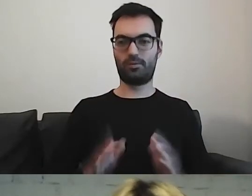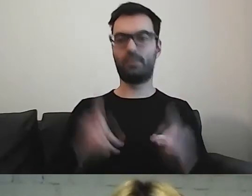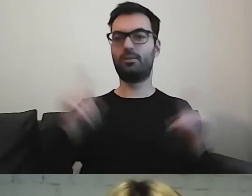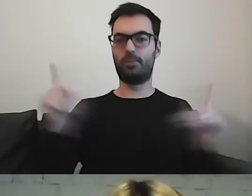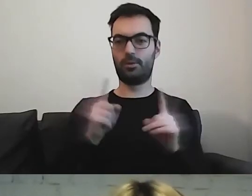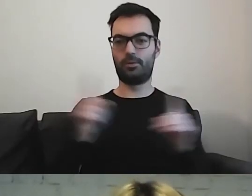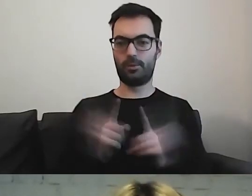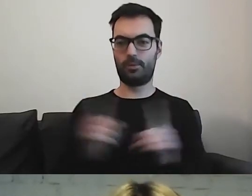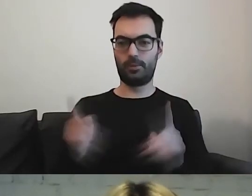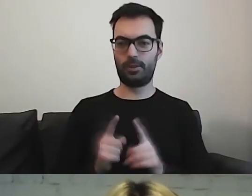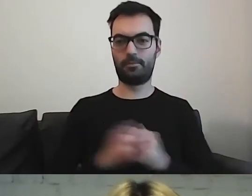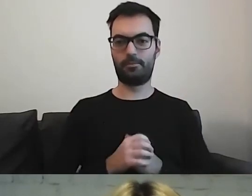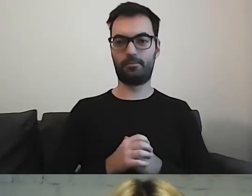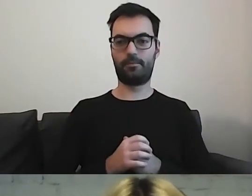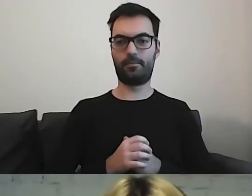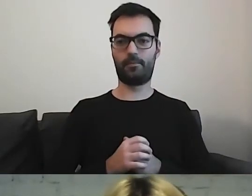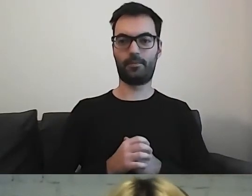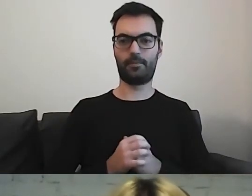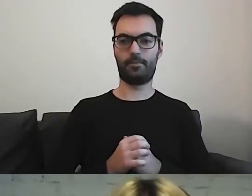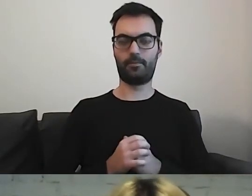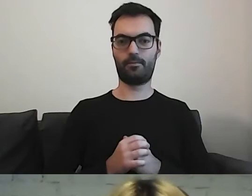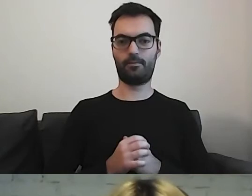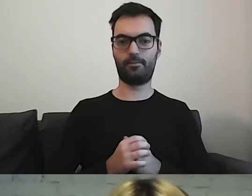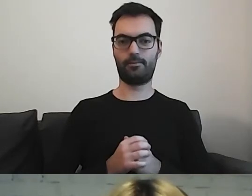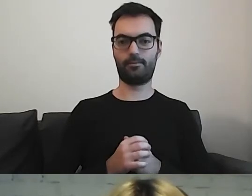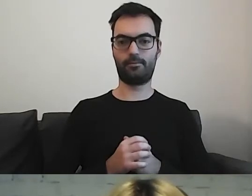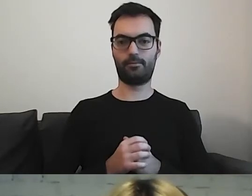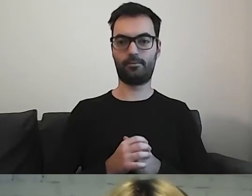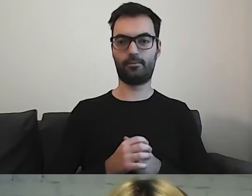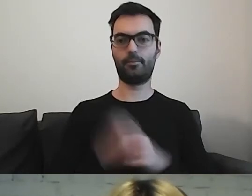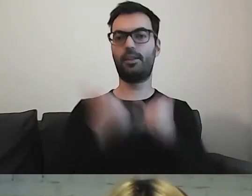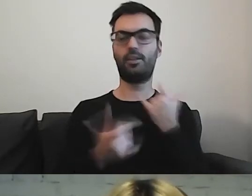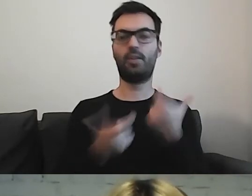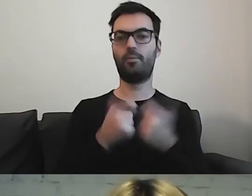Tam, gdzie stawiamy spójniki, przecinki -